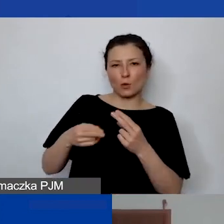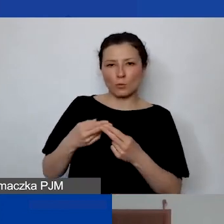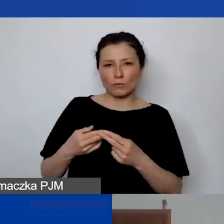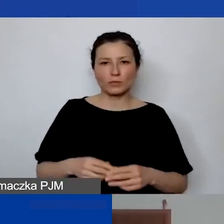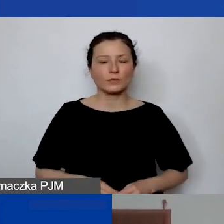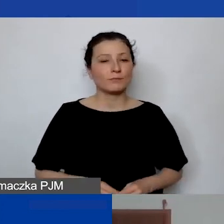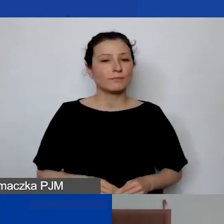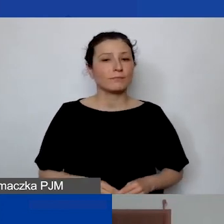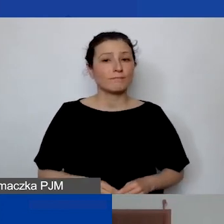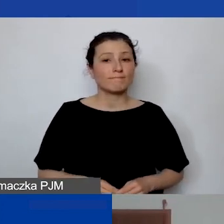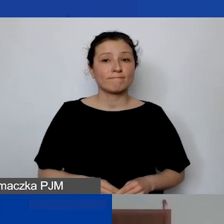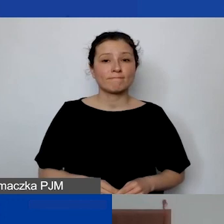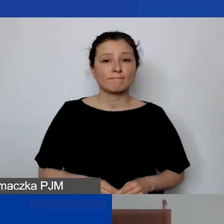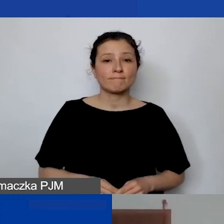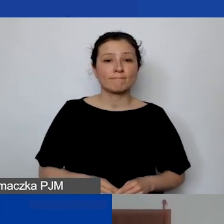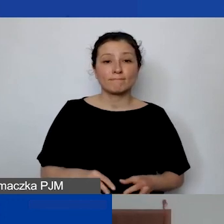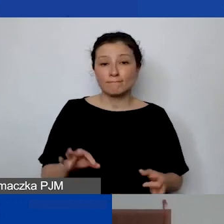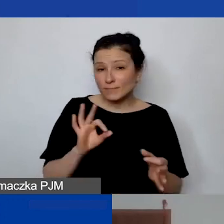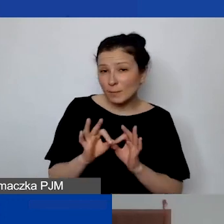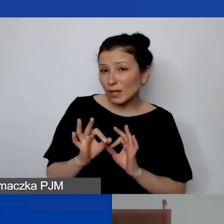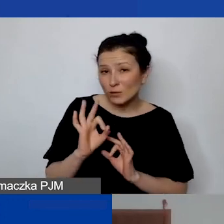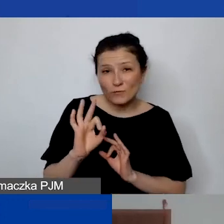Jeśli jakaś odpowiedź jeszcze wymaga doprecyzowania